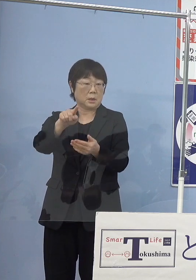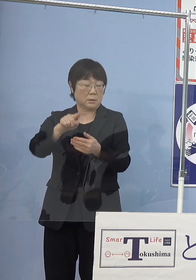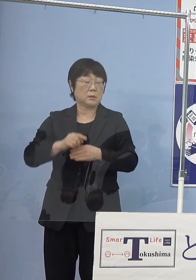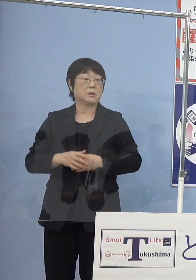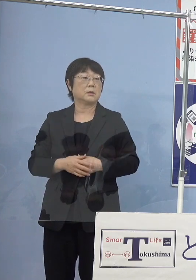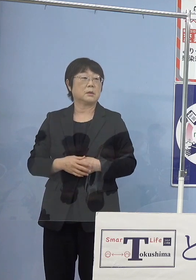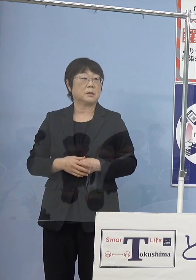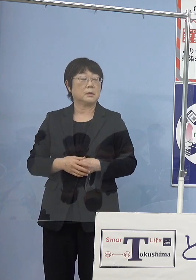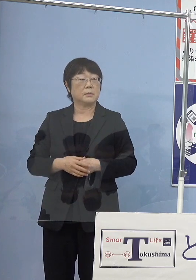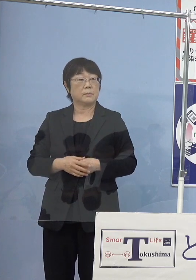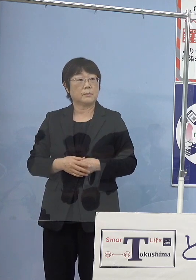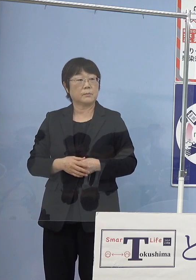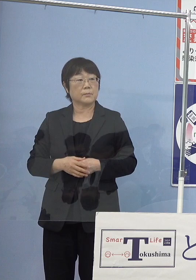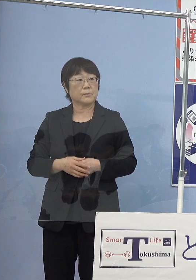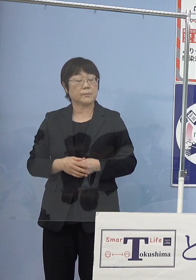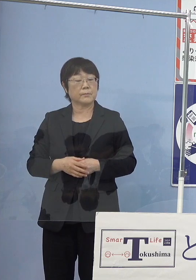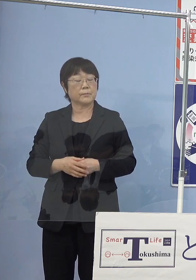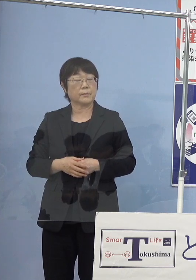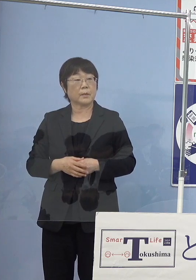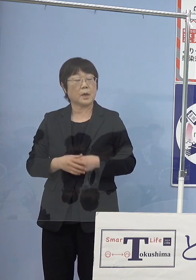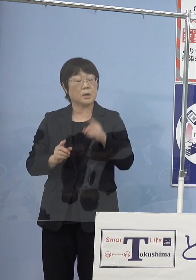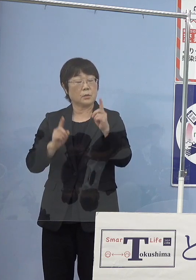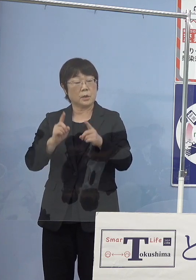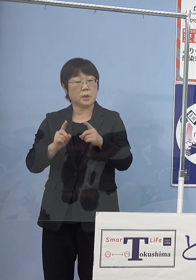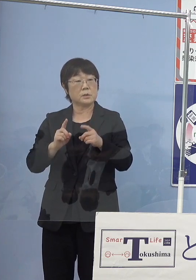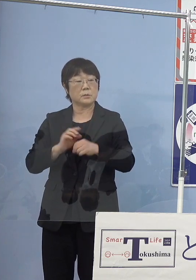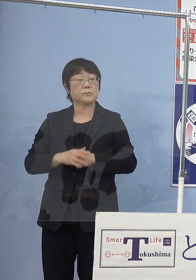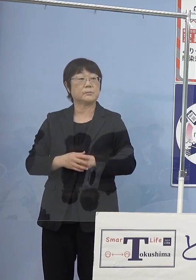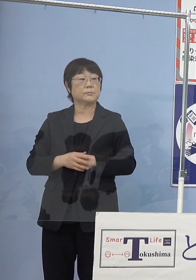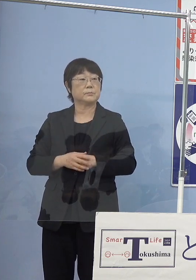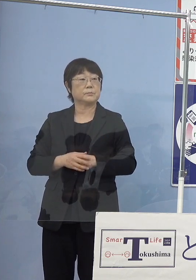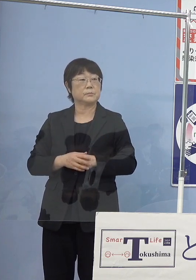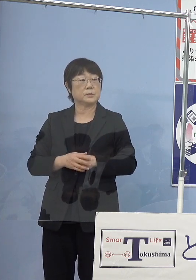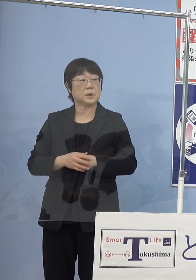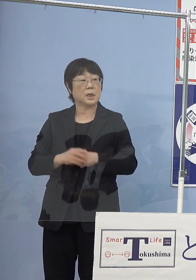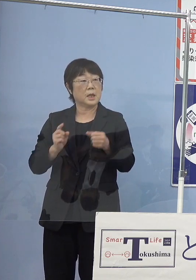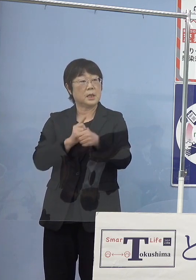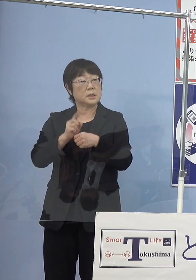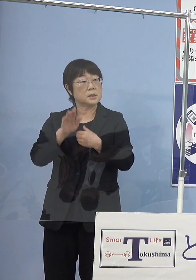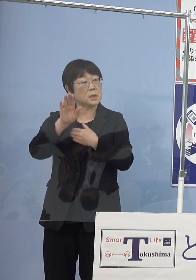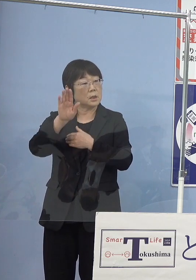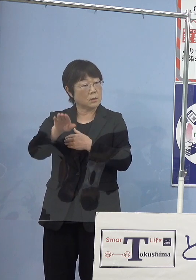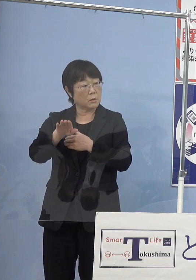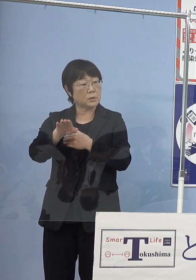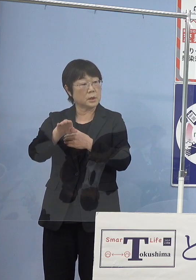（読売新聞社） 一応1年後には水揚げが可能な大きさにはなる けれどもということでしょうか